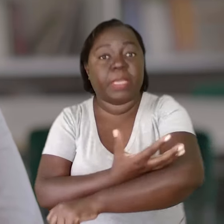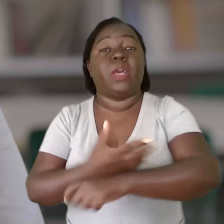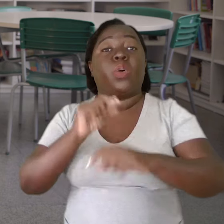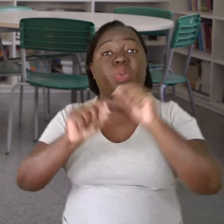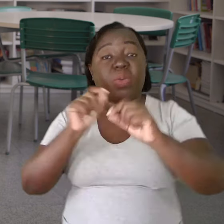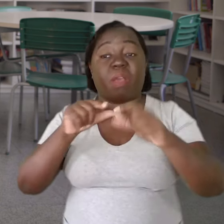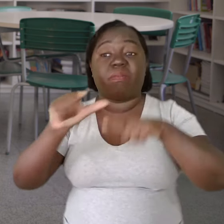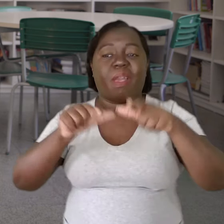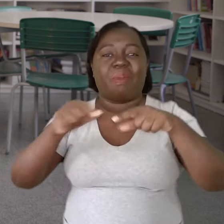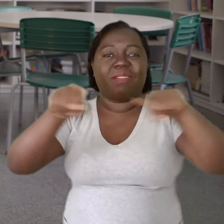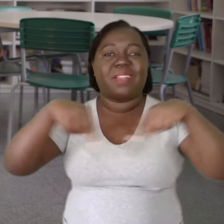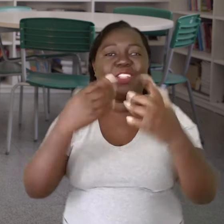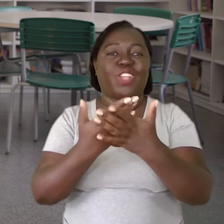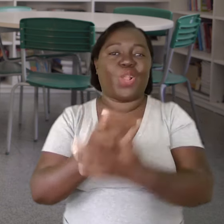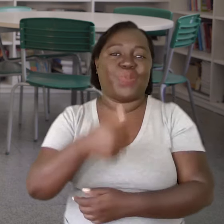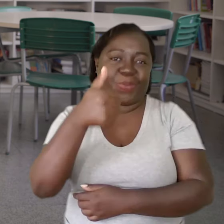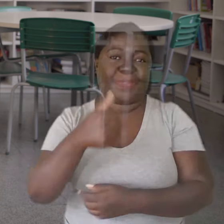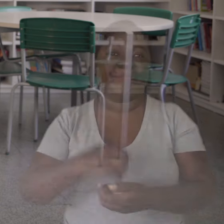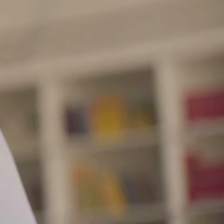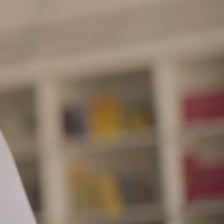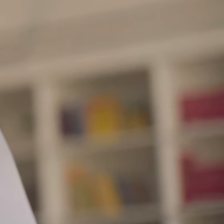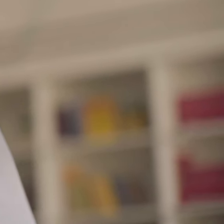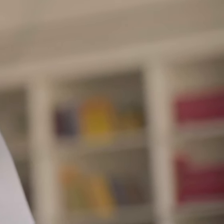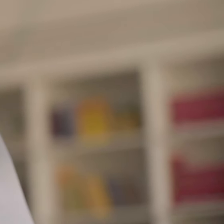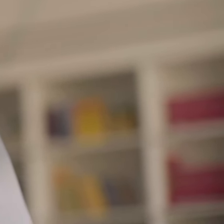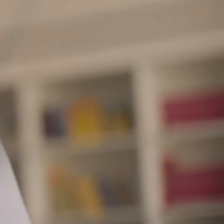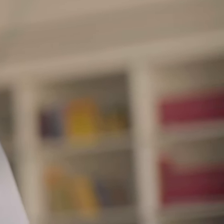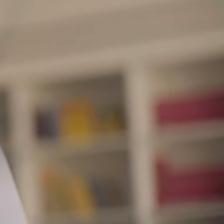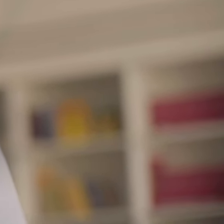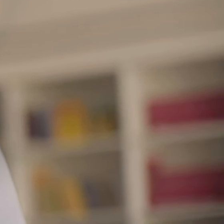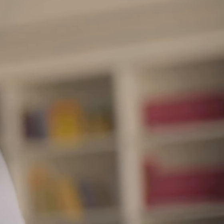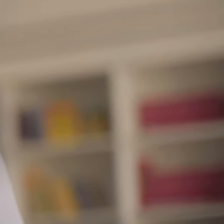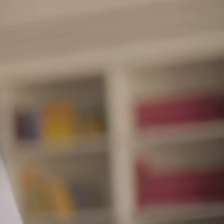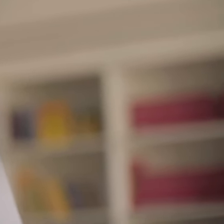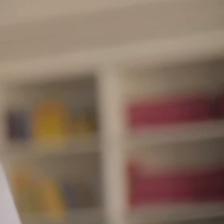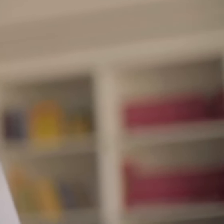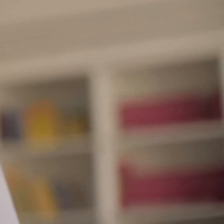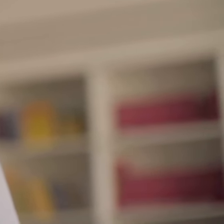o trabalho chega melhor dentro da sala de aula.